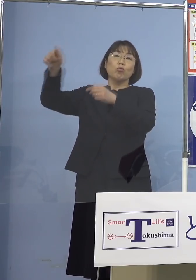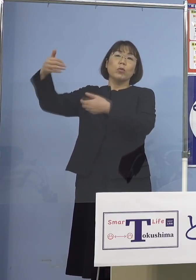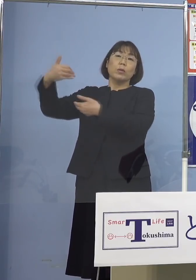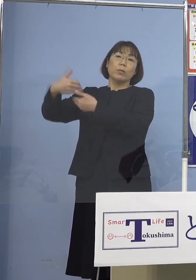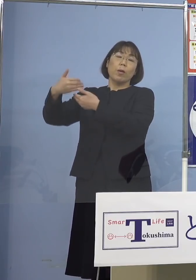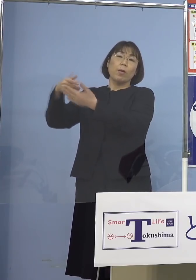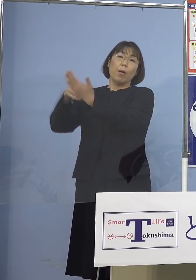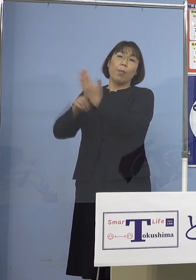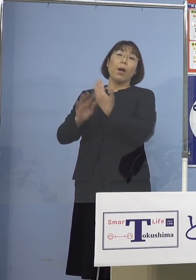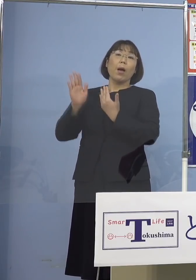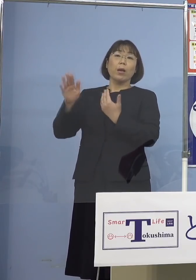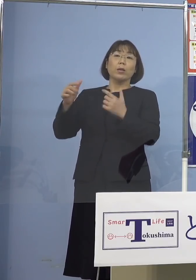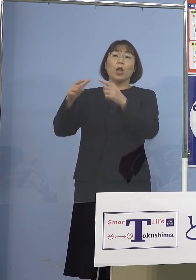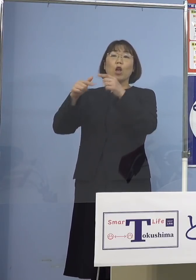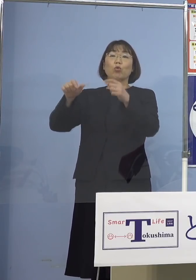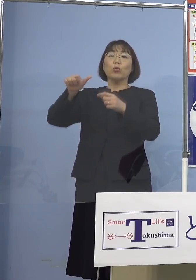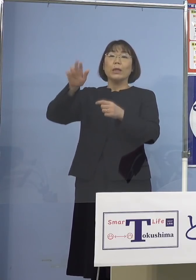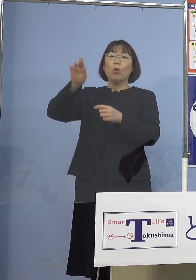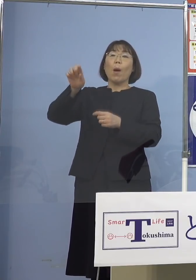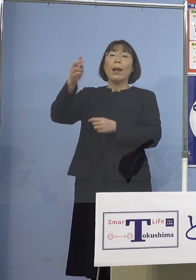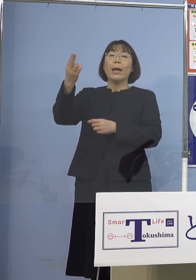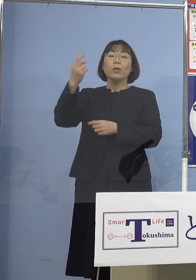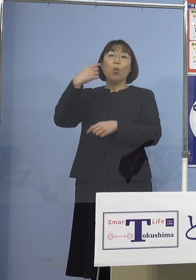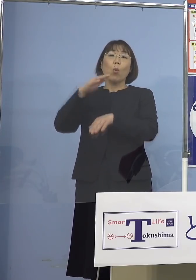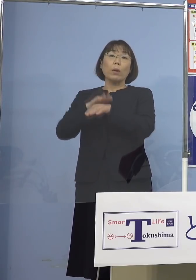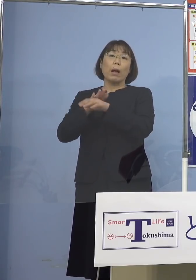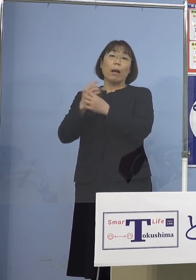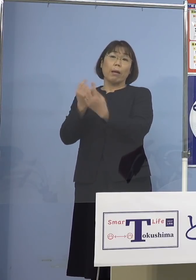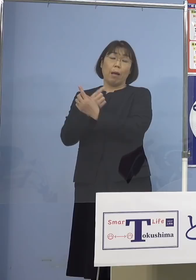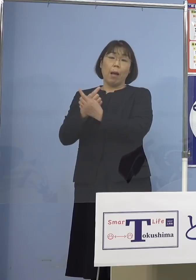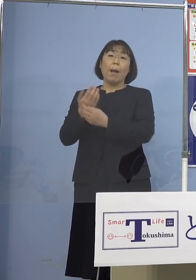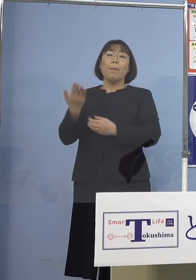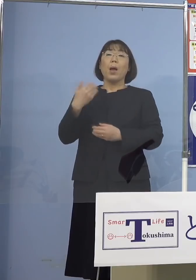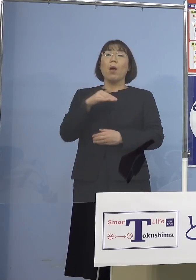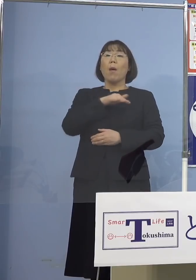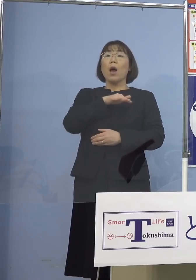国のアラートの考え方を変えたんですね 前はステージといっていた